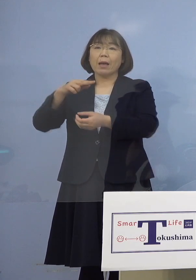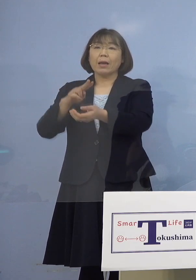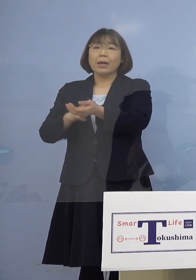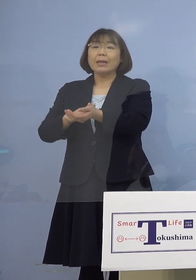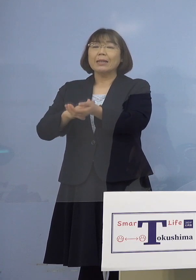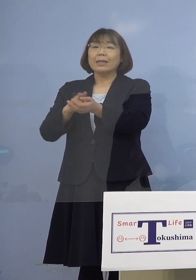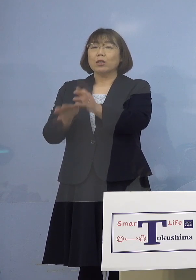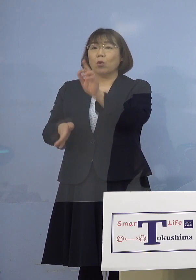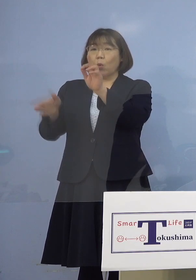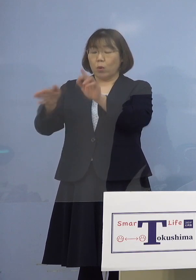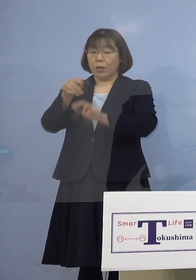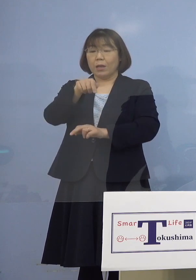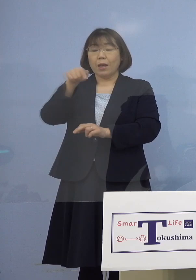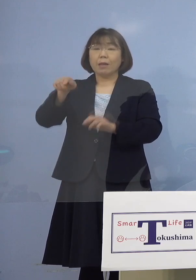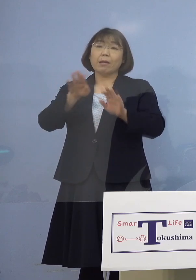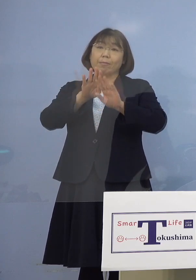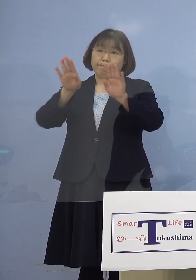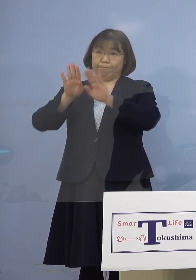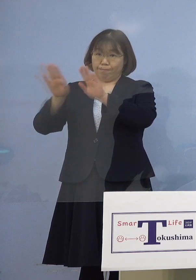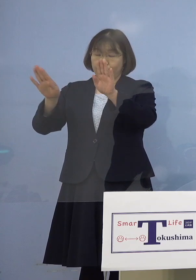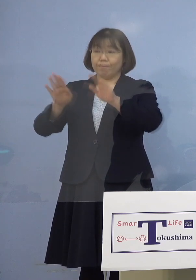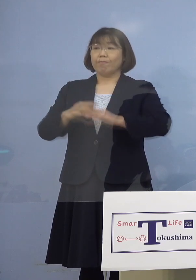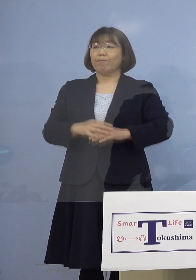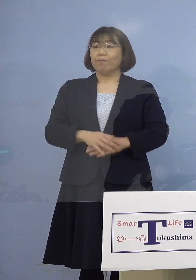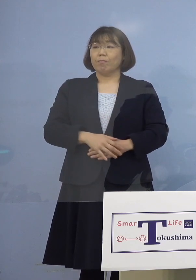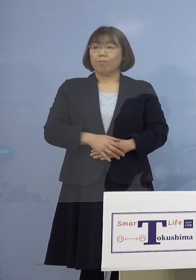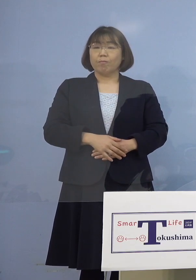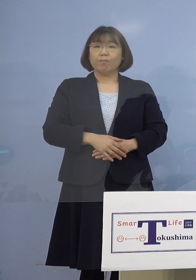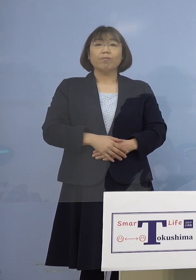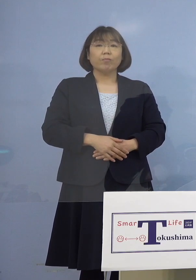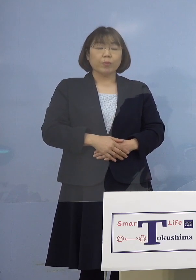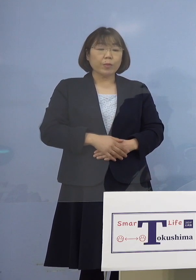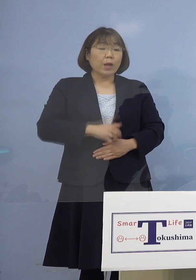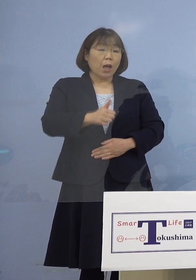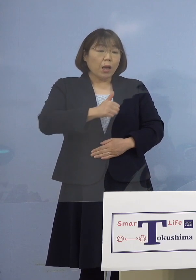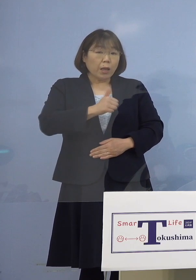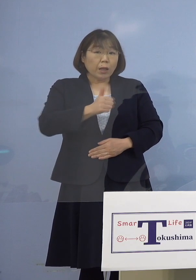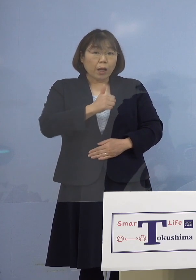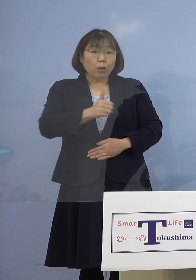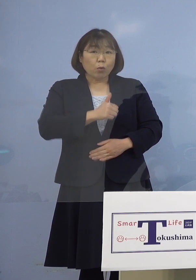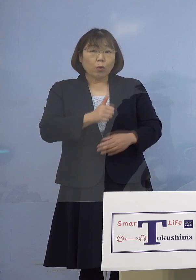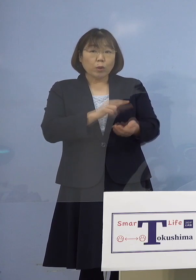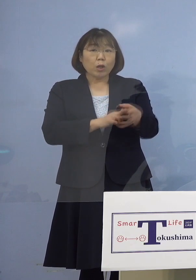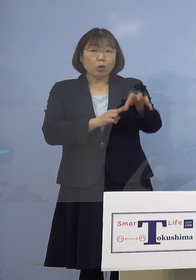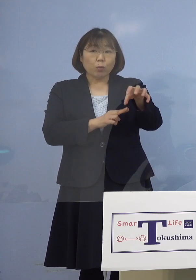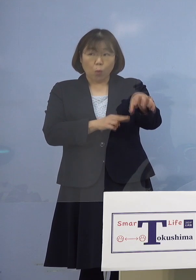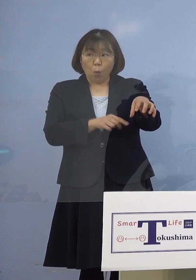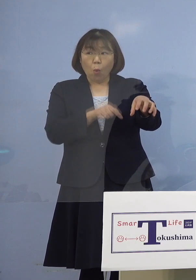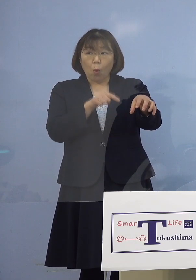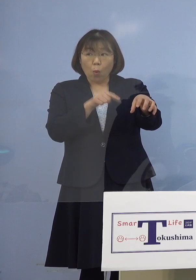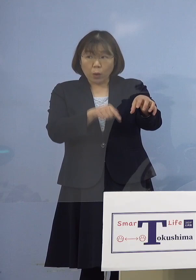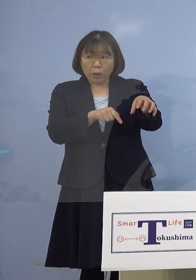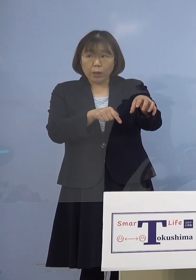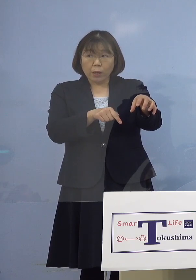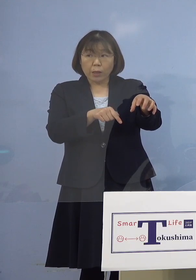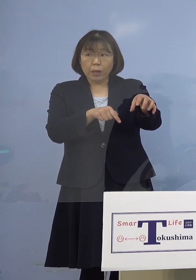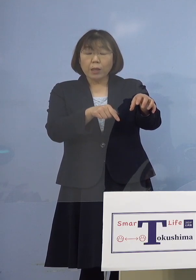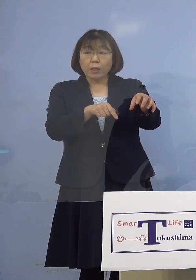こうしたところで 始めていきますということです （幹事者・四国放送） 通っている病院というのは 徳島大学病院にかかっている方 ということですね （知事） そういうことです